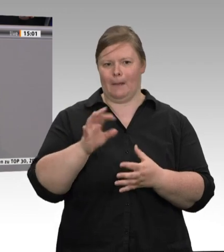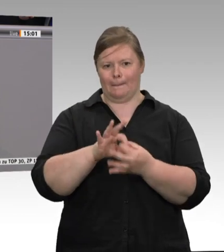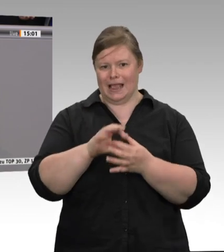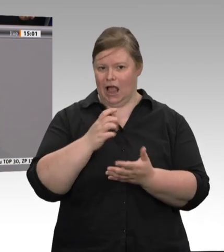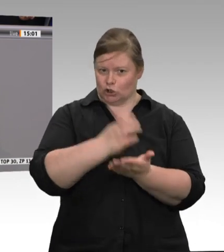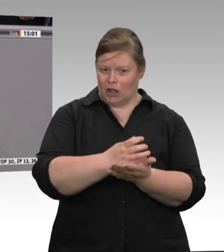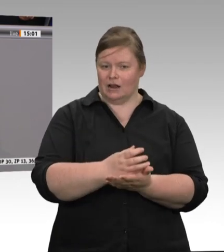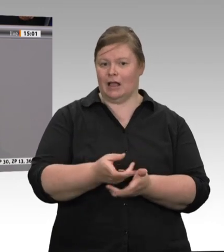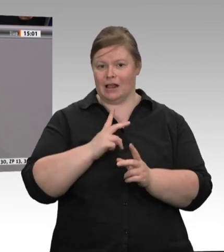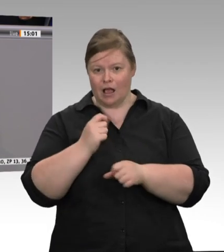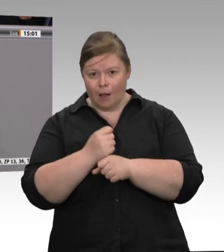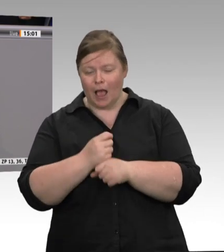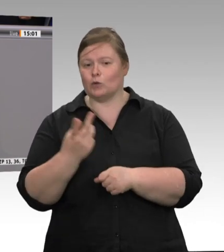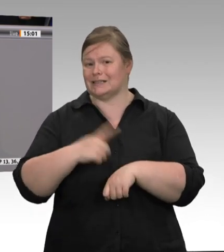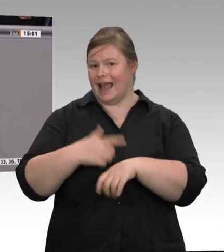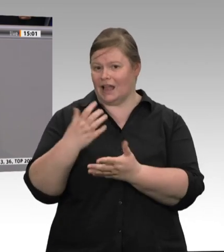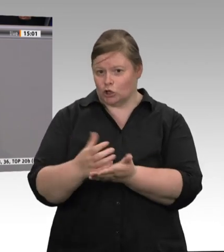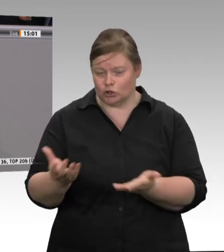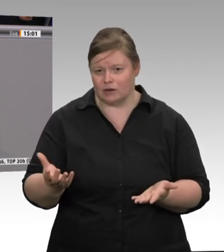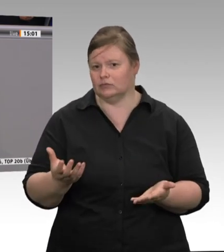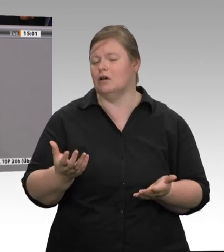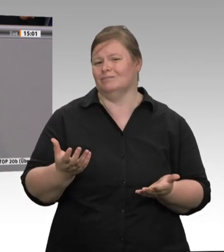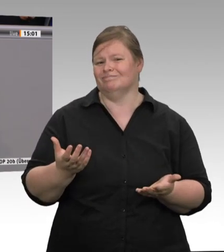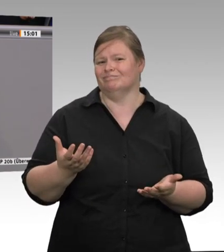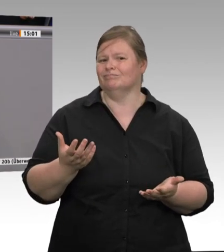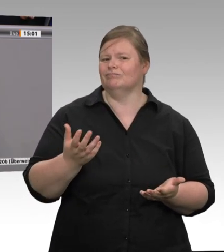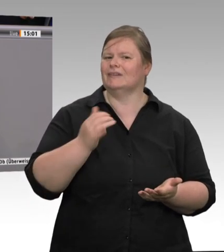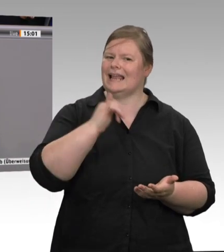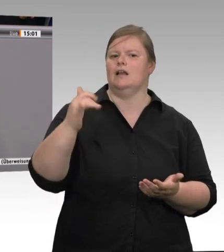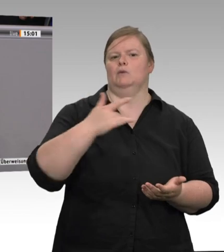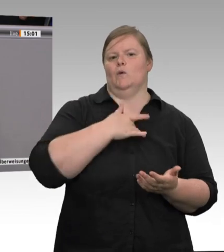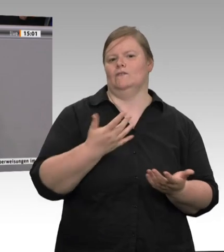Gesundheitsbestimmungen und die Hygienevorschriften dort insgesamt fest eingehalten